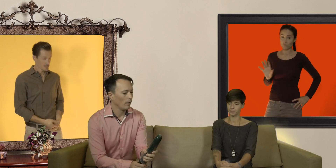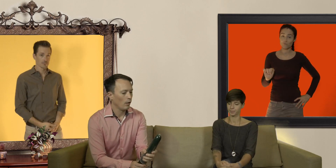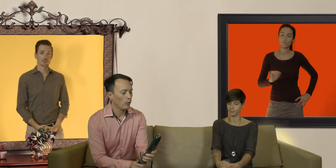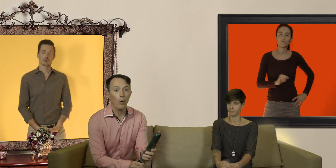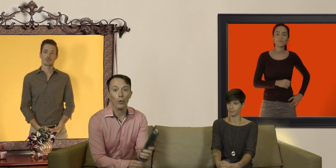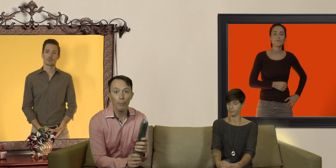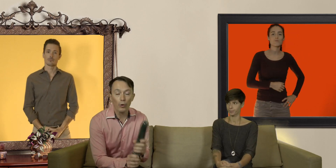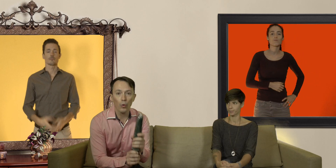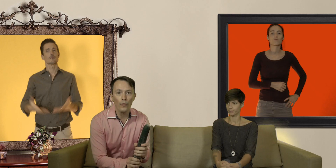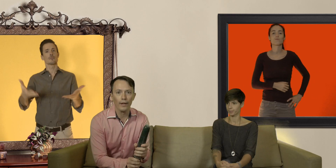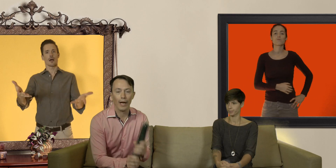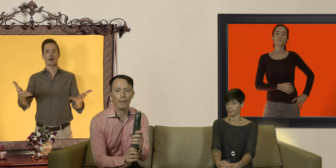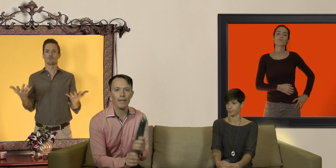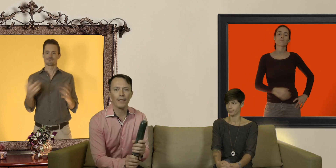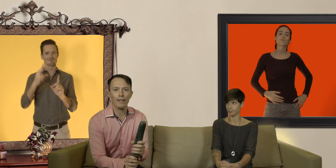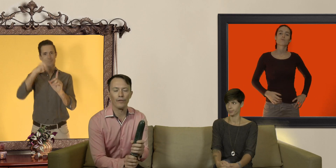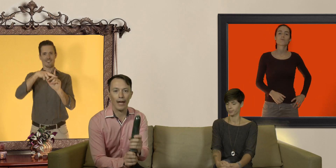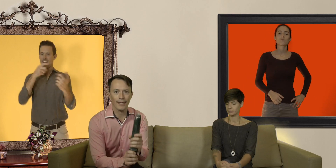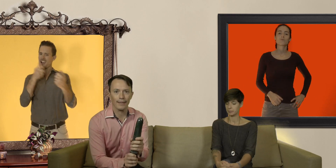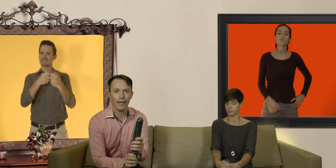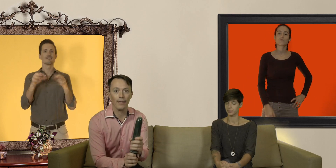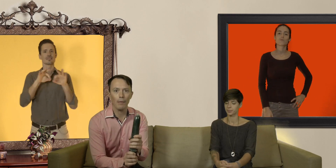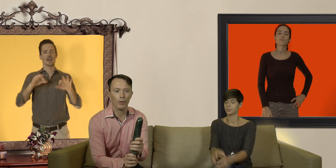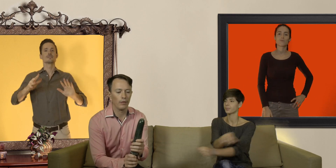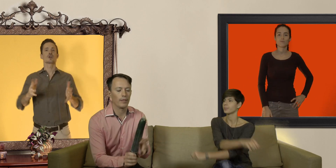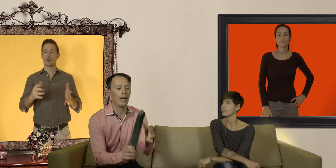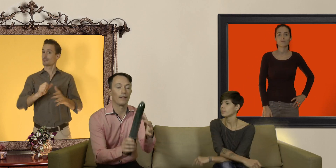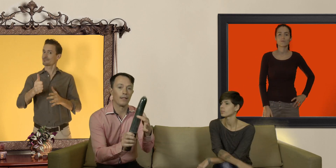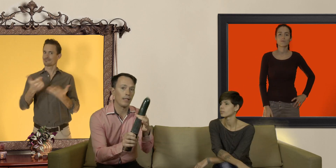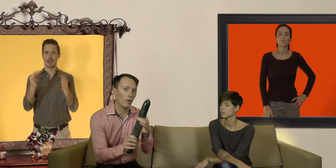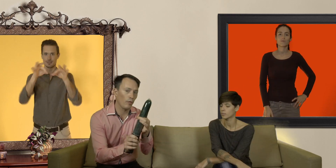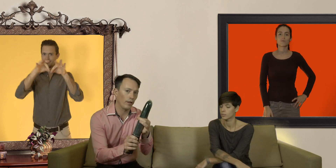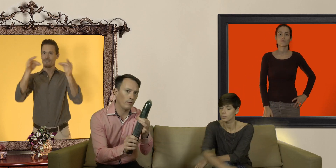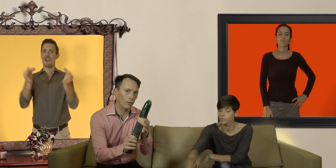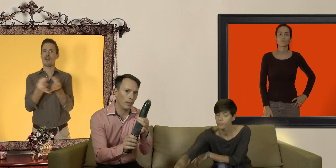donc pour trouver un préservatif à sa taille l'important c'est la circonférence du pénis